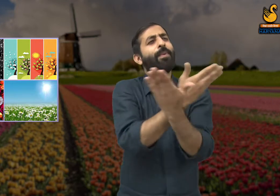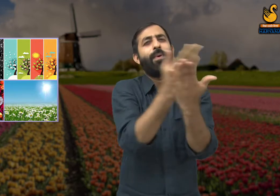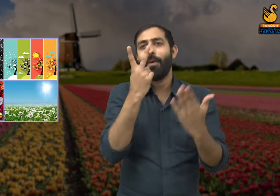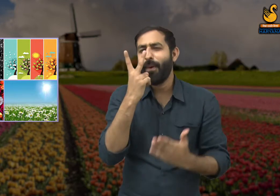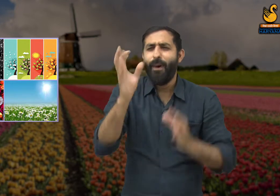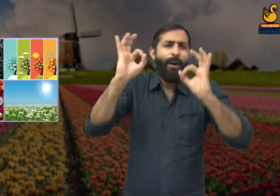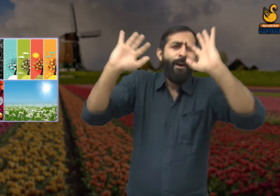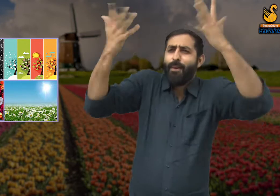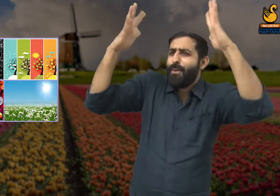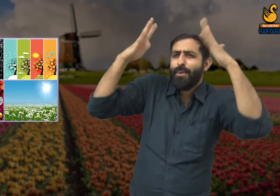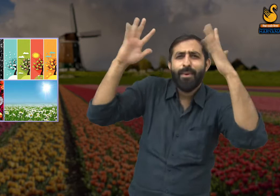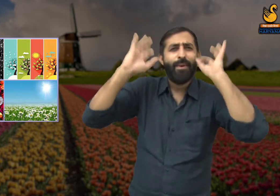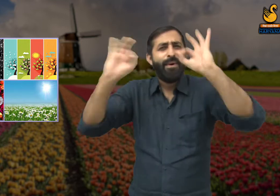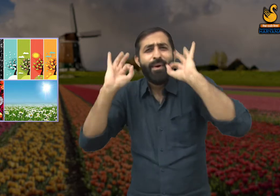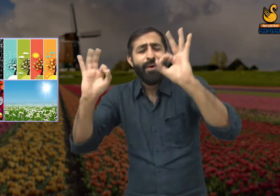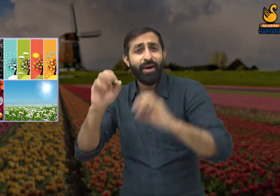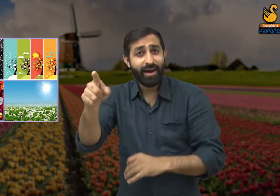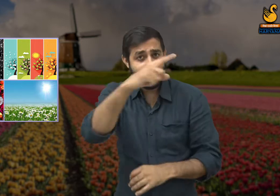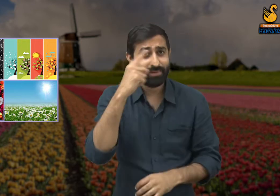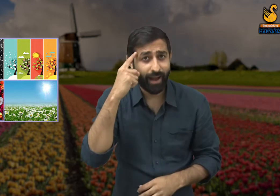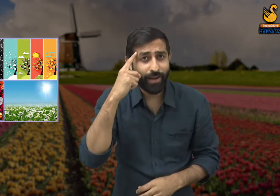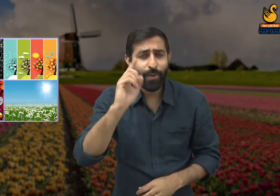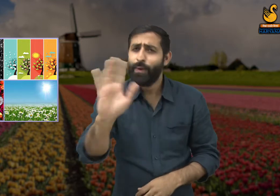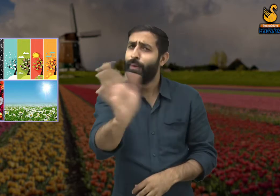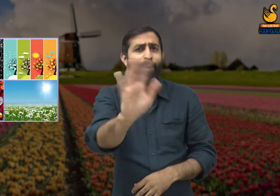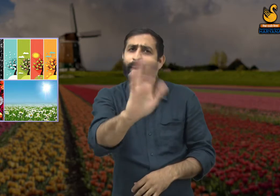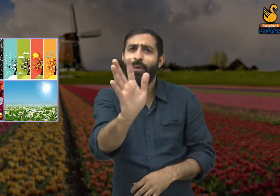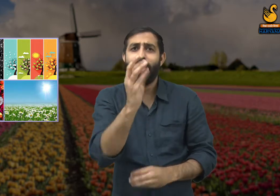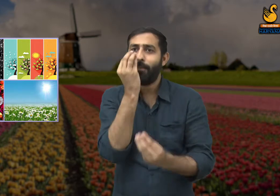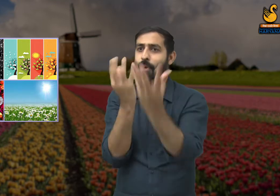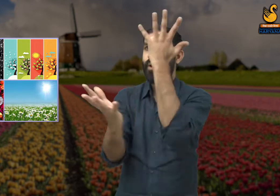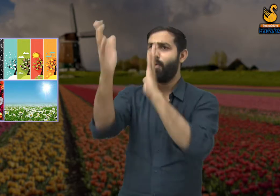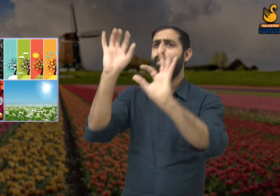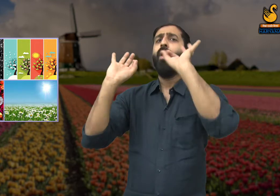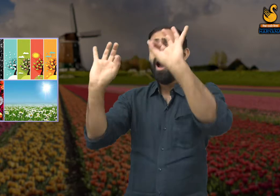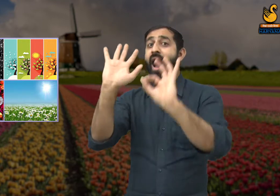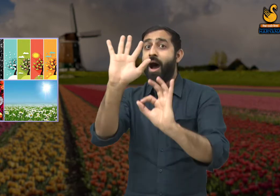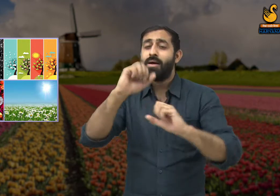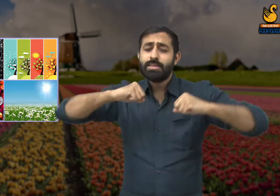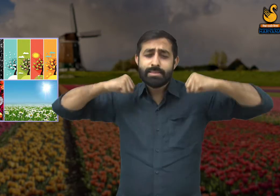धन्य है वसंत ऋतु ! वह तो ठीक है, परंतु उसकी धन्यता उसकी कमाई नहीं ,